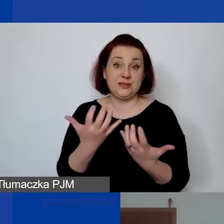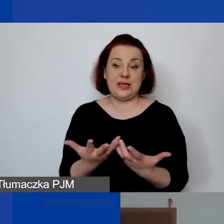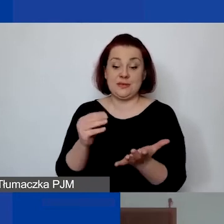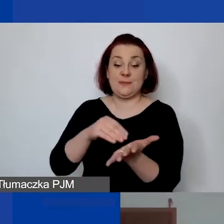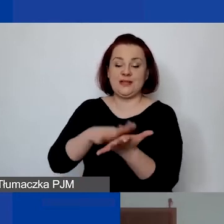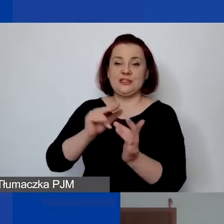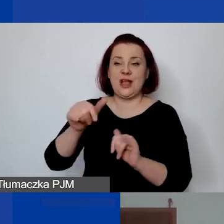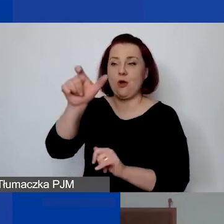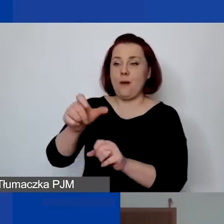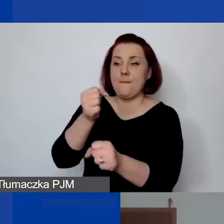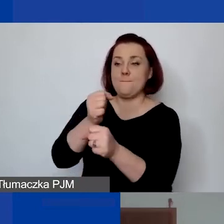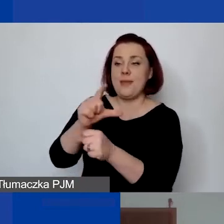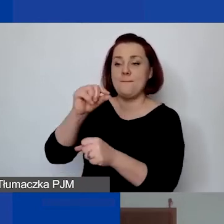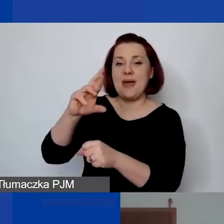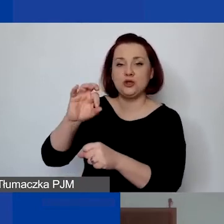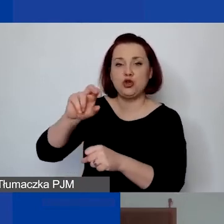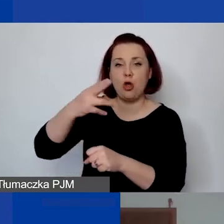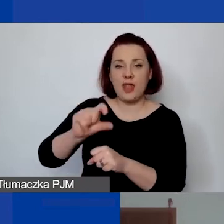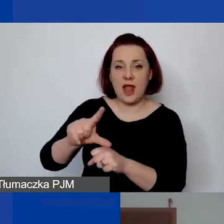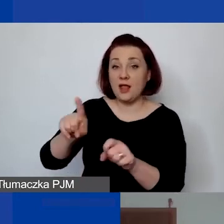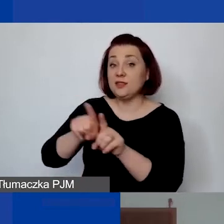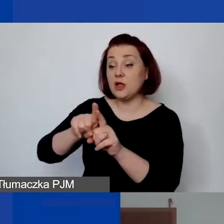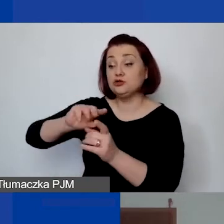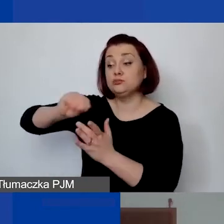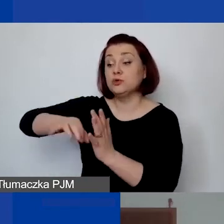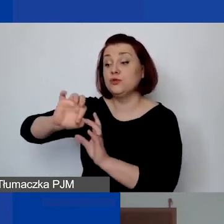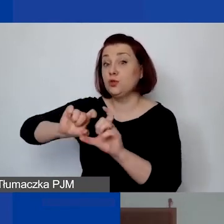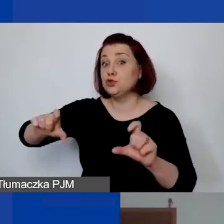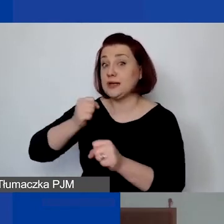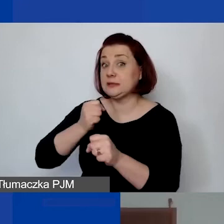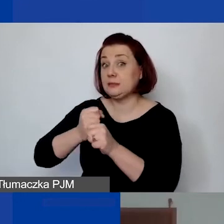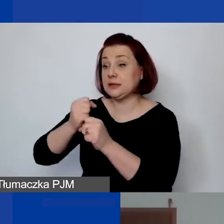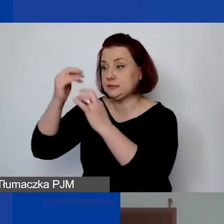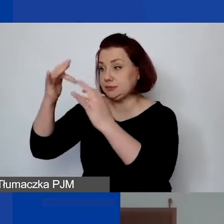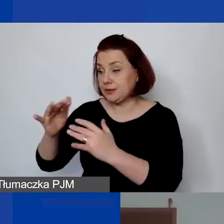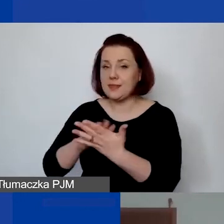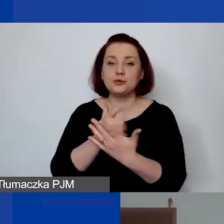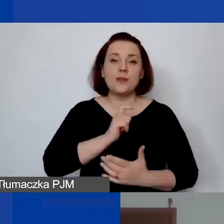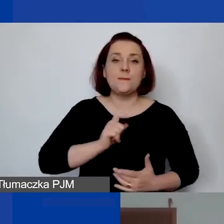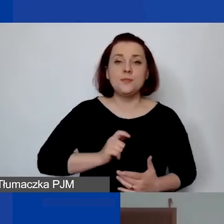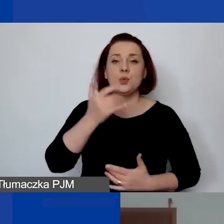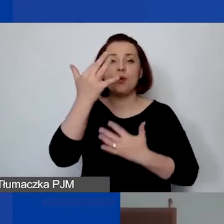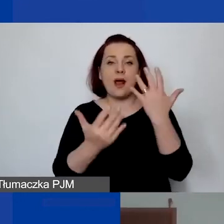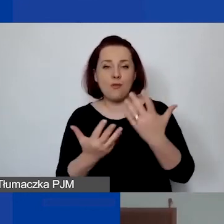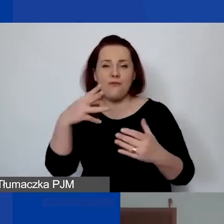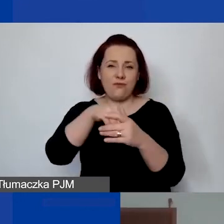I musi być podpisana ewidencja. Jeżeli byłoby to biuro rachunkowe, że inne osoby wykonują taką pracę,